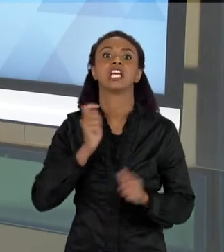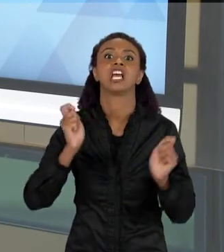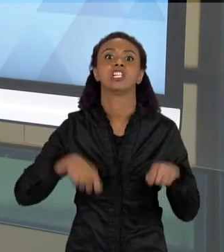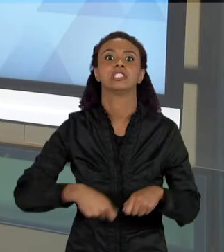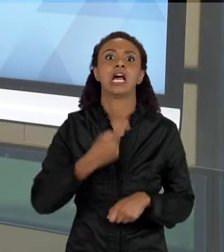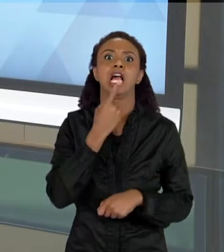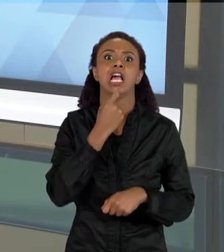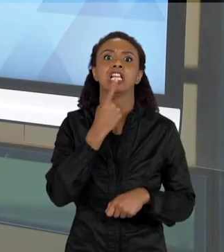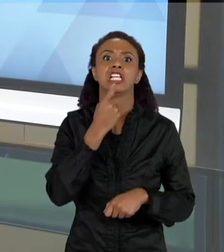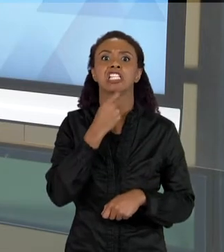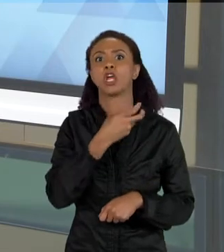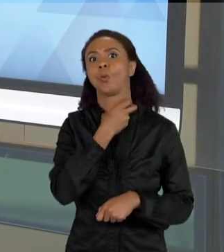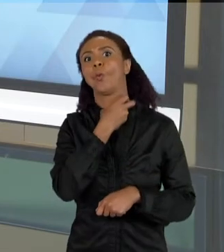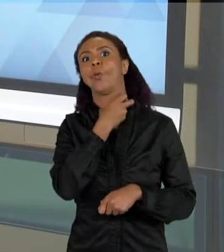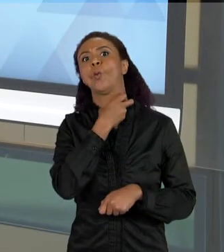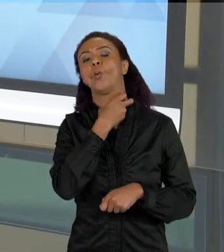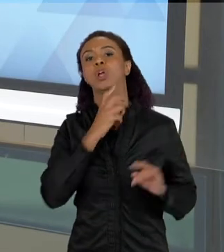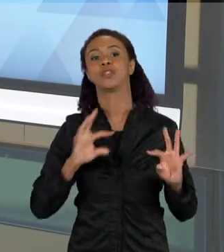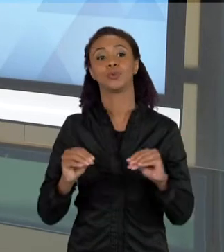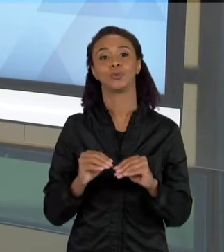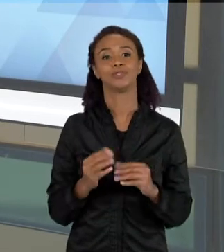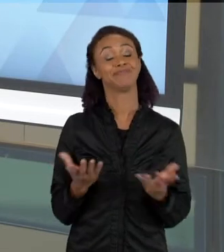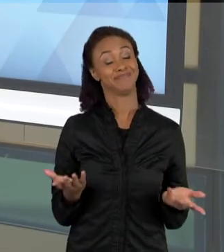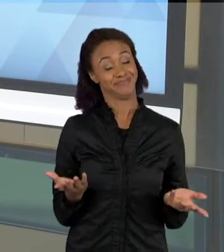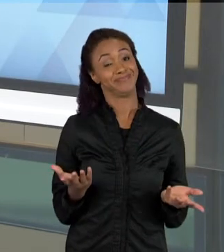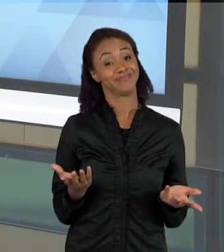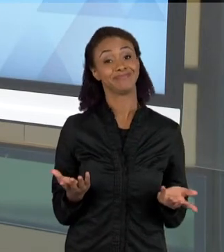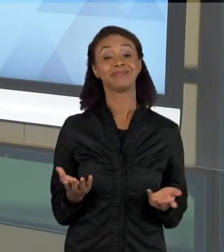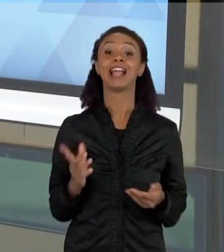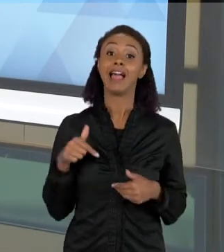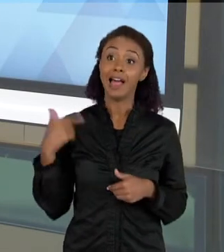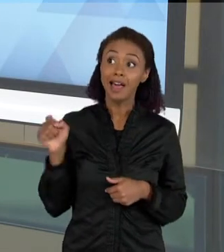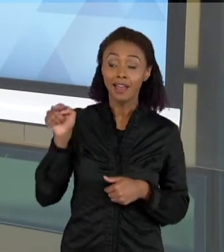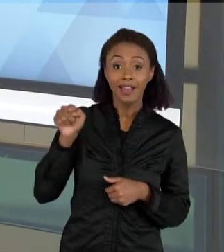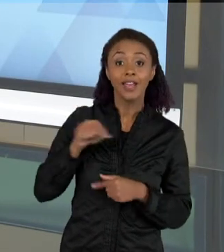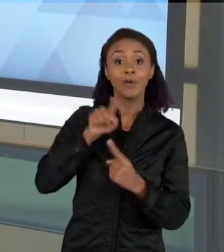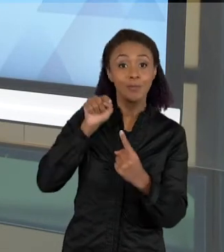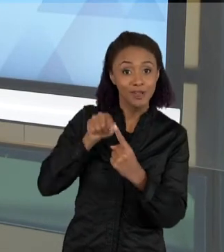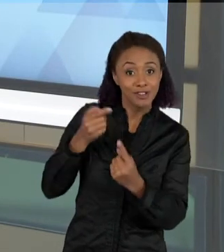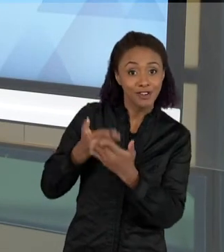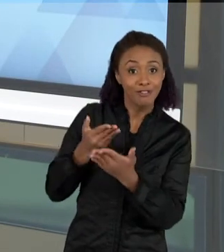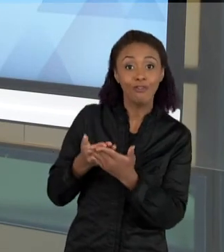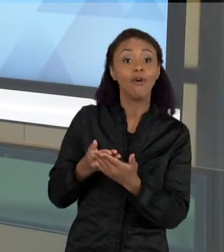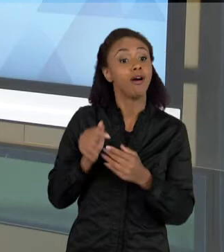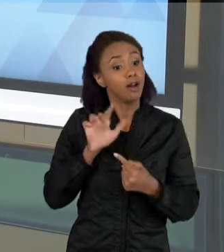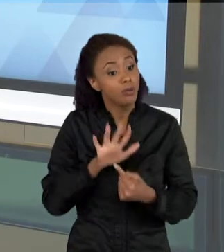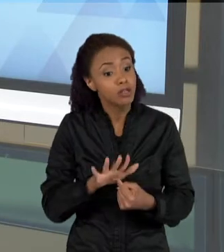ALIMENTAVAM DE SANGUE, E A IDEIA DA NOSSA SEQUENCIA FOI MOSTRAR PARA AS CRIANÇAS QUE OS MORCEGOS, A GRANDE MAIORIA DELES